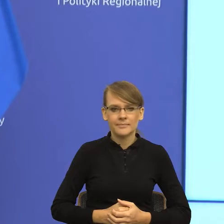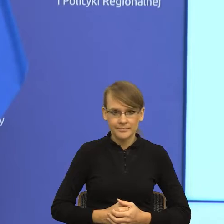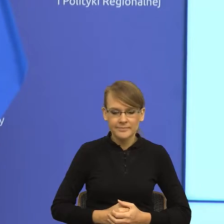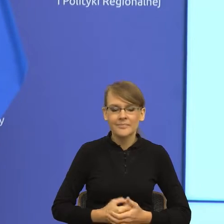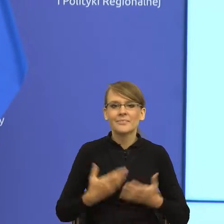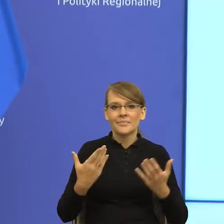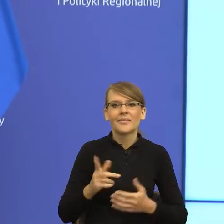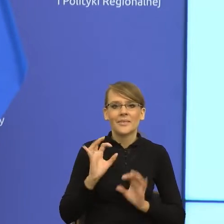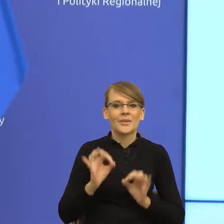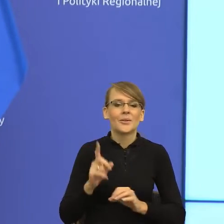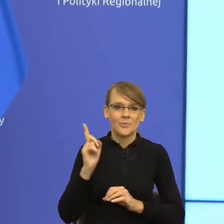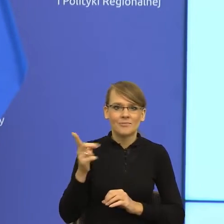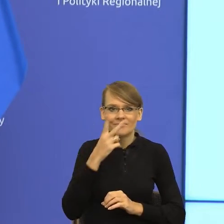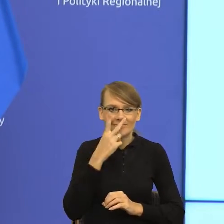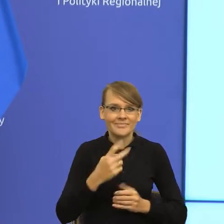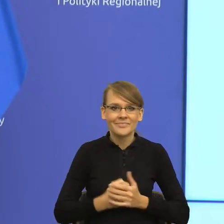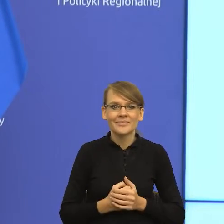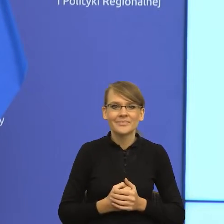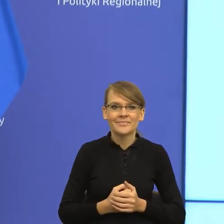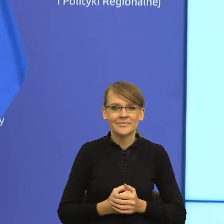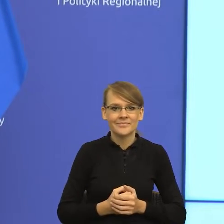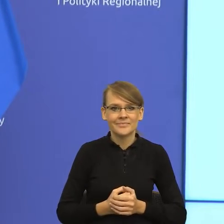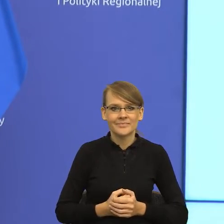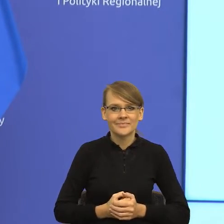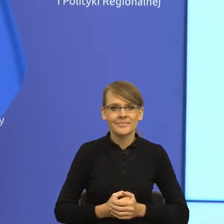to rozumiem, co dzisiaj państwo podpisujecie jest takim postulatem,